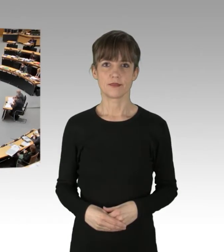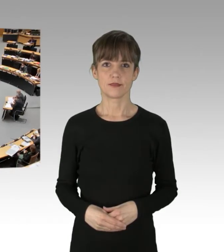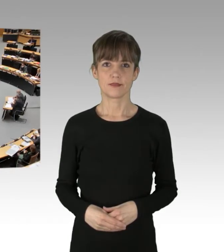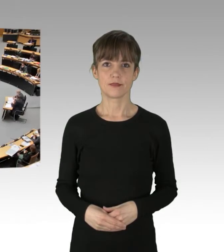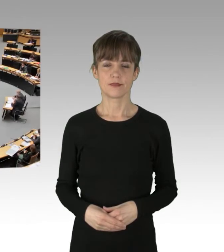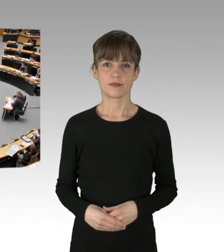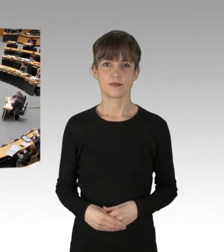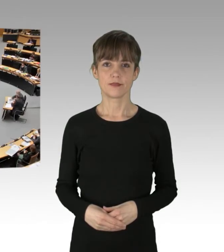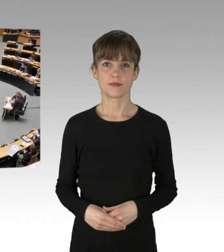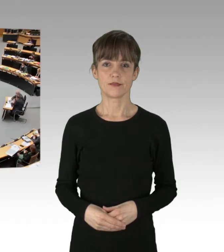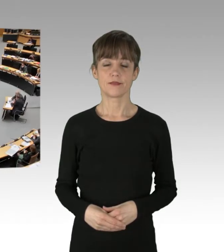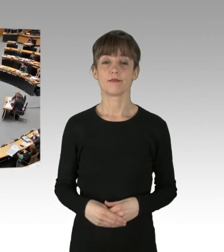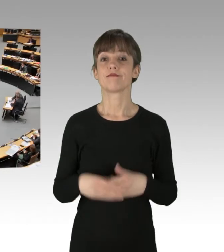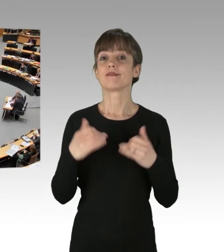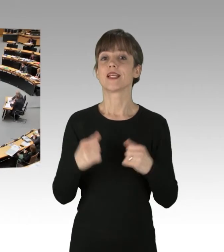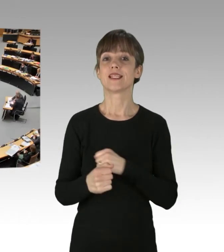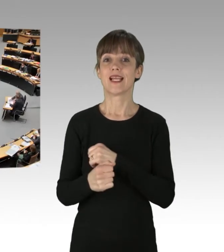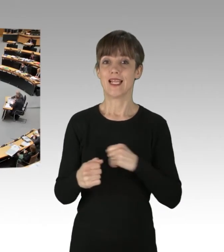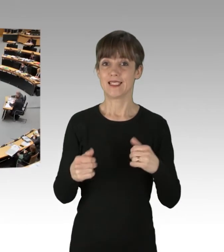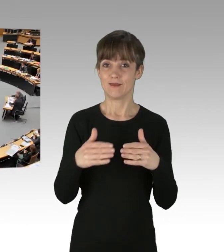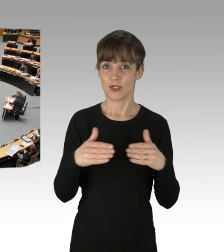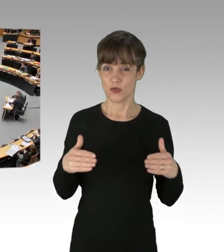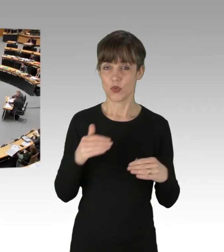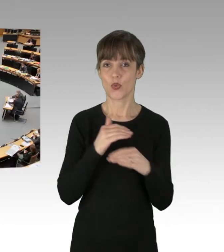(Präsidium) Und für die Linksfraktion folgt der Kollege Koçak.